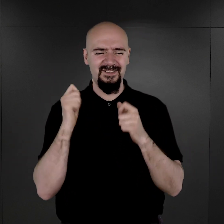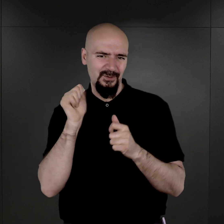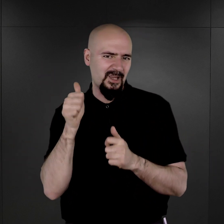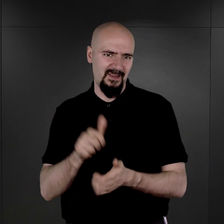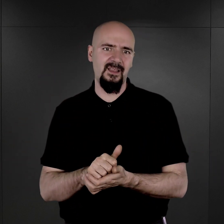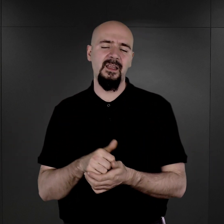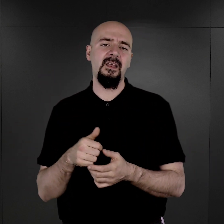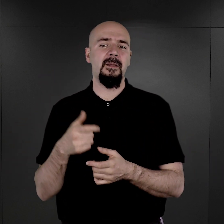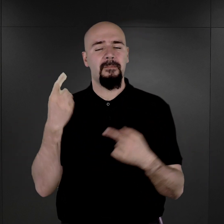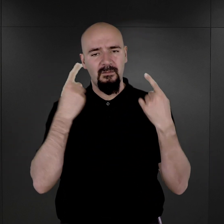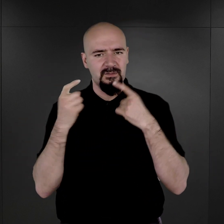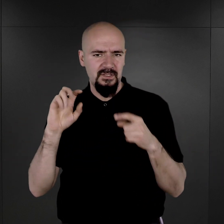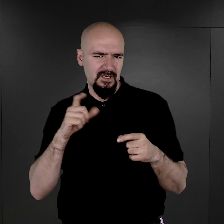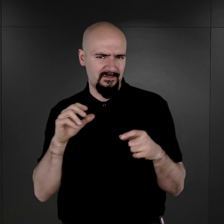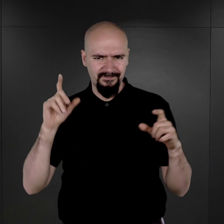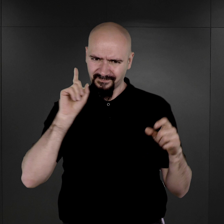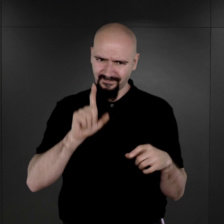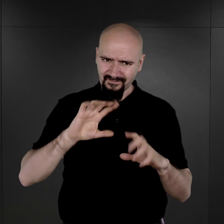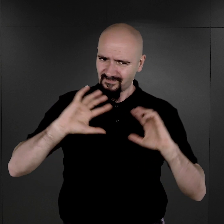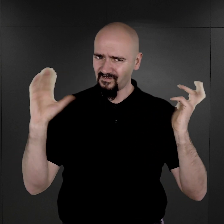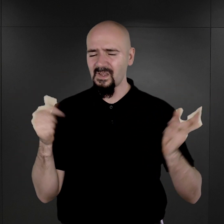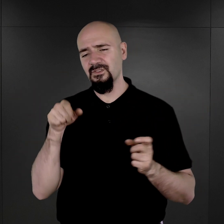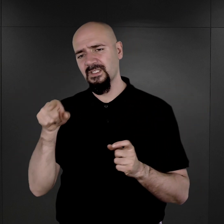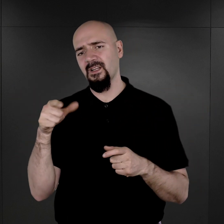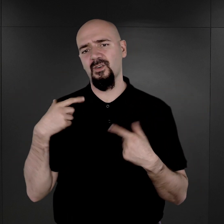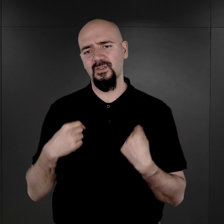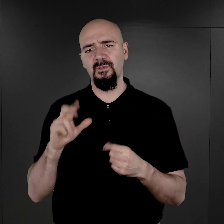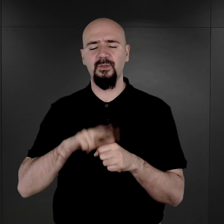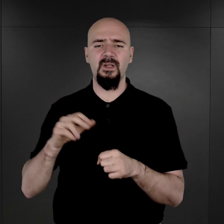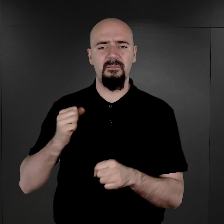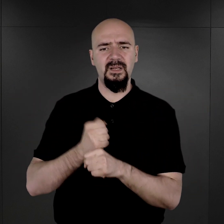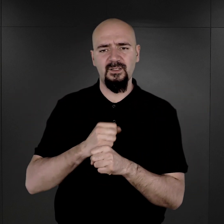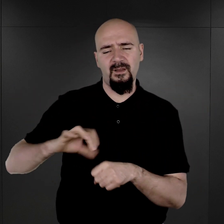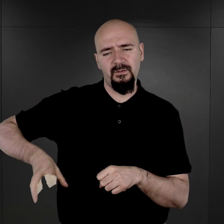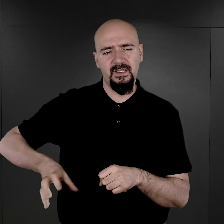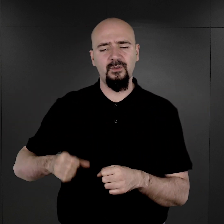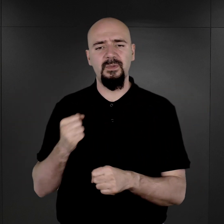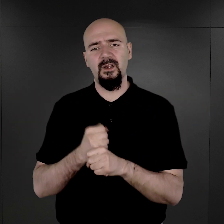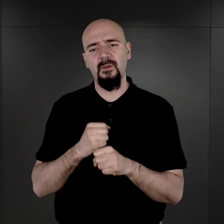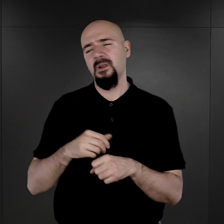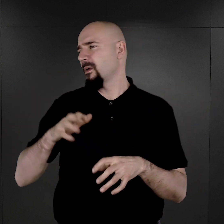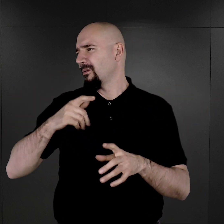Wydaje się, że rzeczywiście wszyscy ci członkowie tego komanda mieli pełne ręce roboty